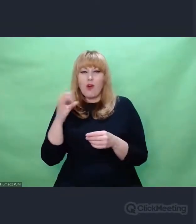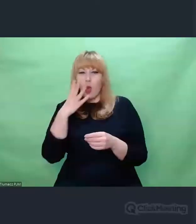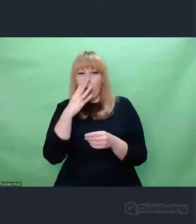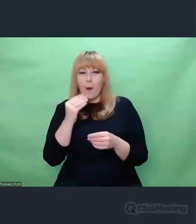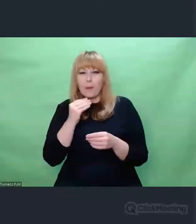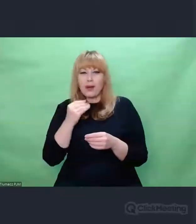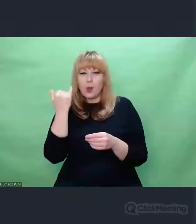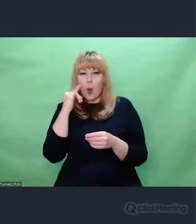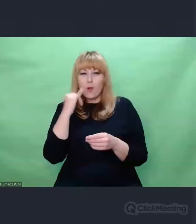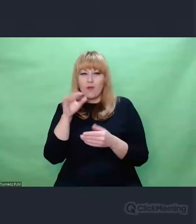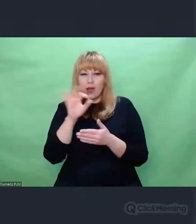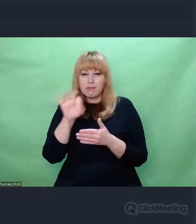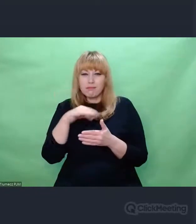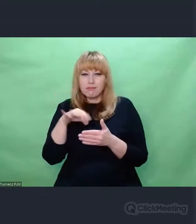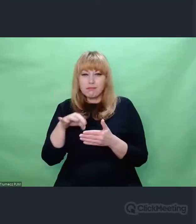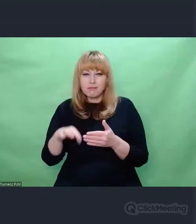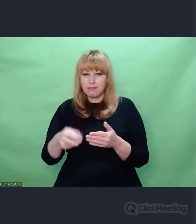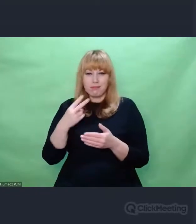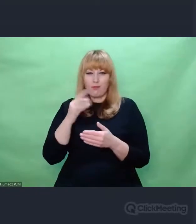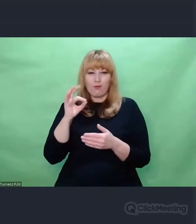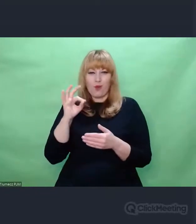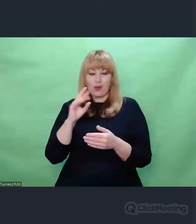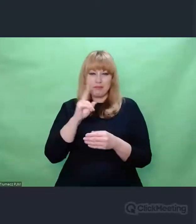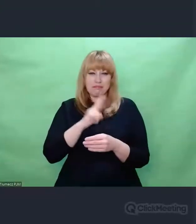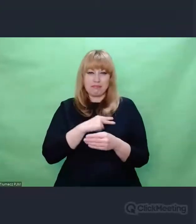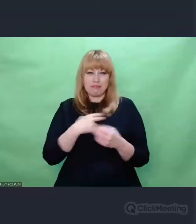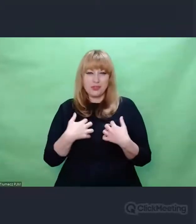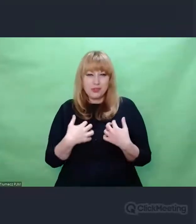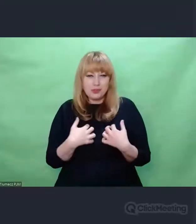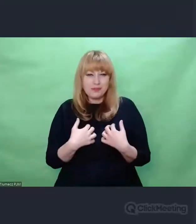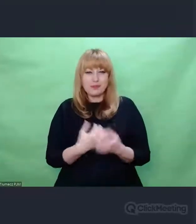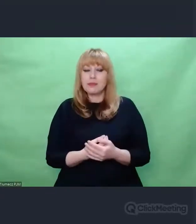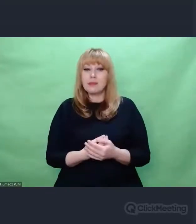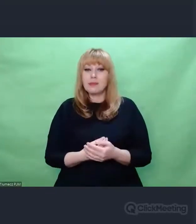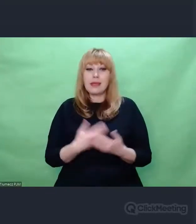I teraz z Enigmą jest tak, że dla mnie jako muzyka